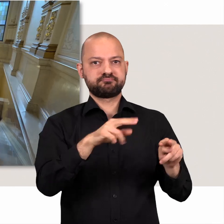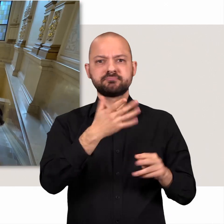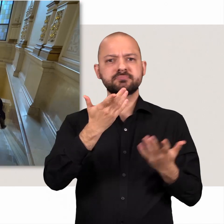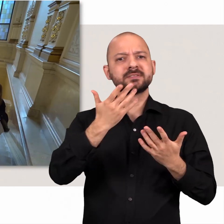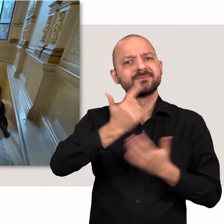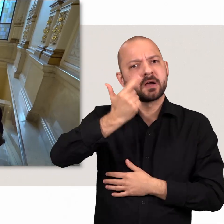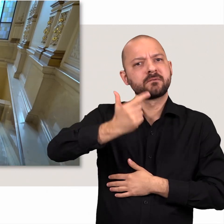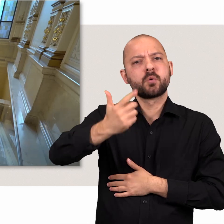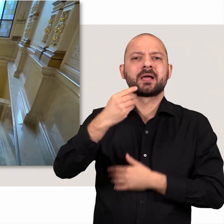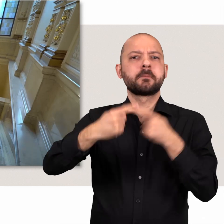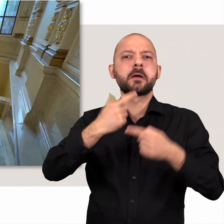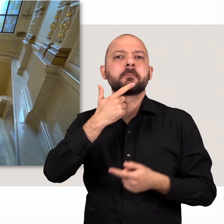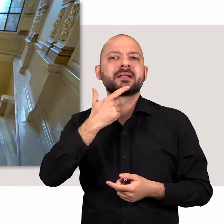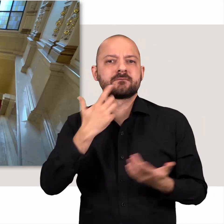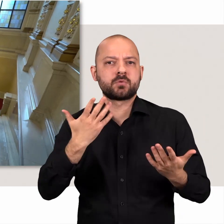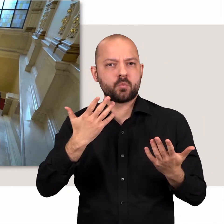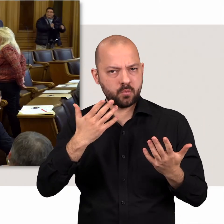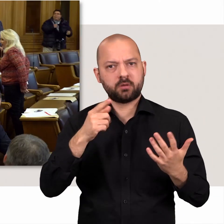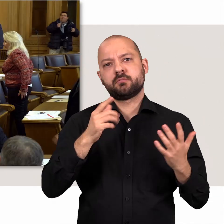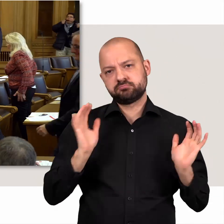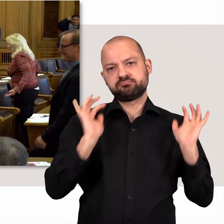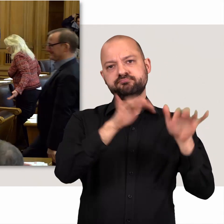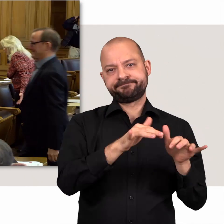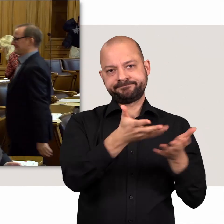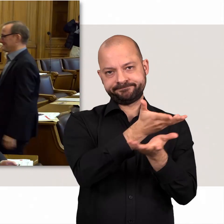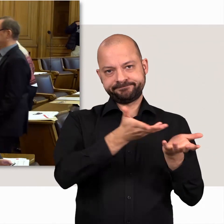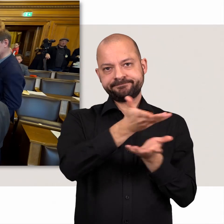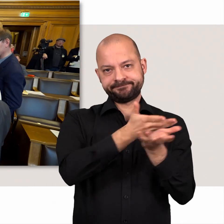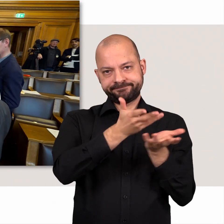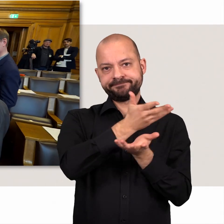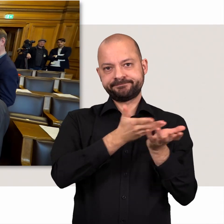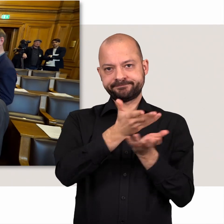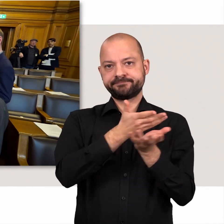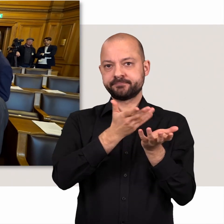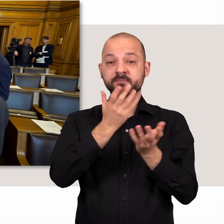Alle 14 Tage mittwochs finden sich hier die gewählten Politikerinnen und Politiker ein.